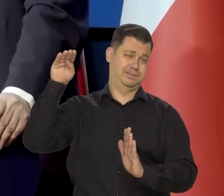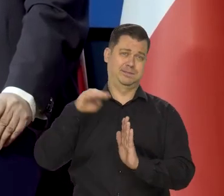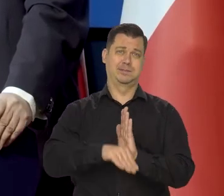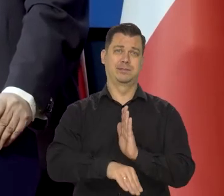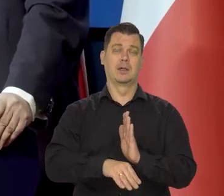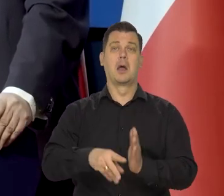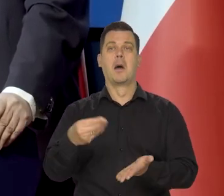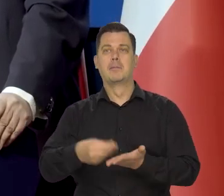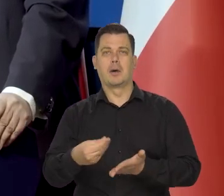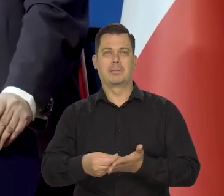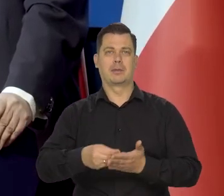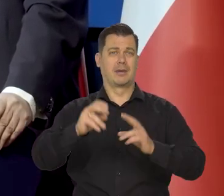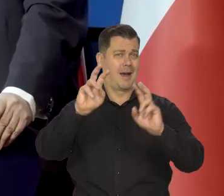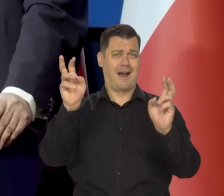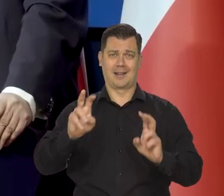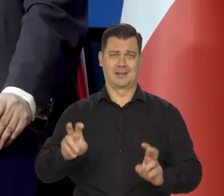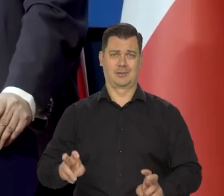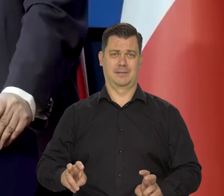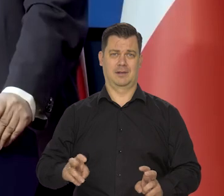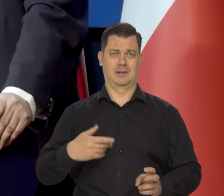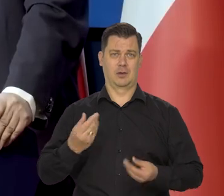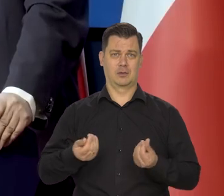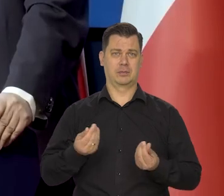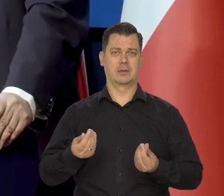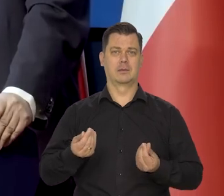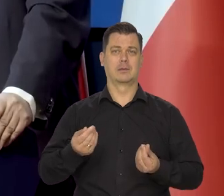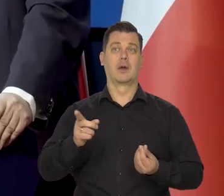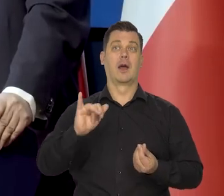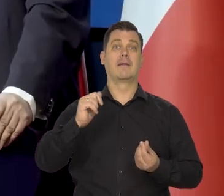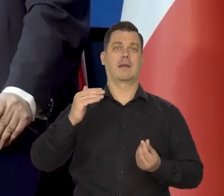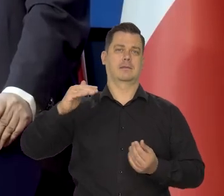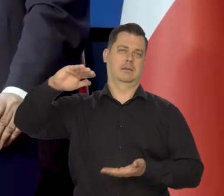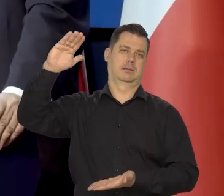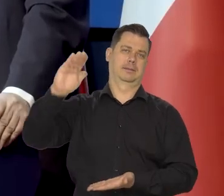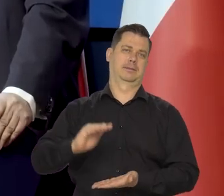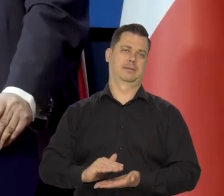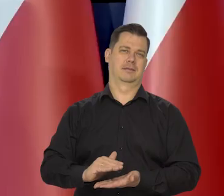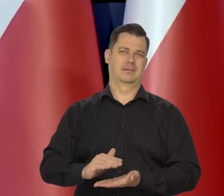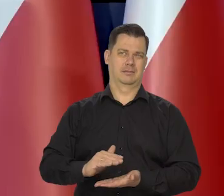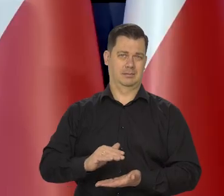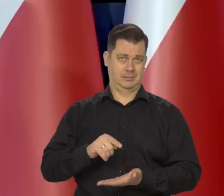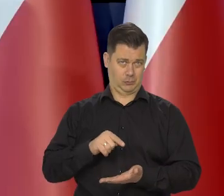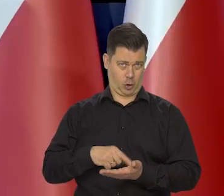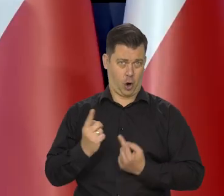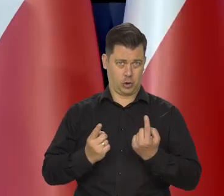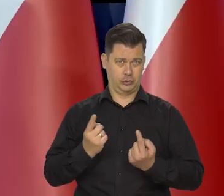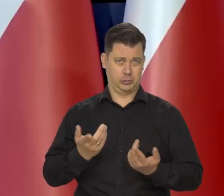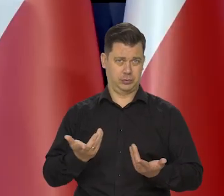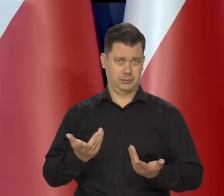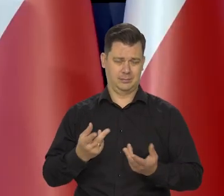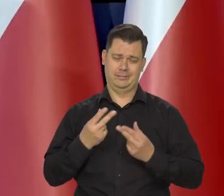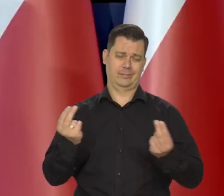że inflacji by nie było. Nie o to oczywiście chodzi.